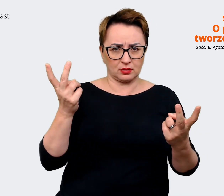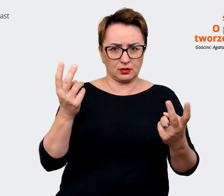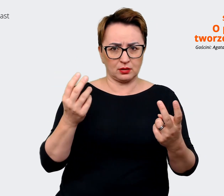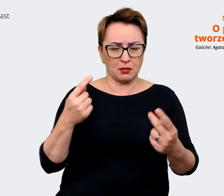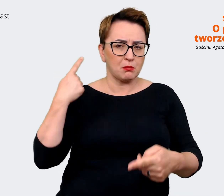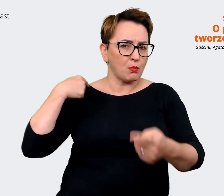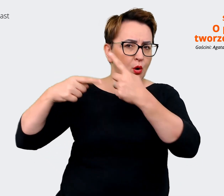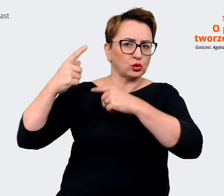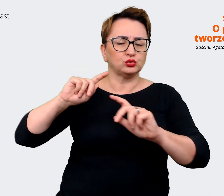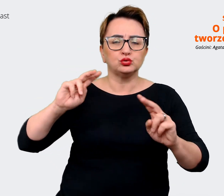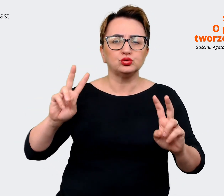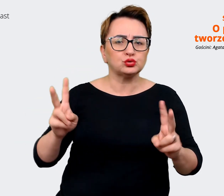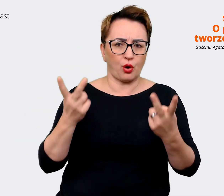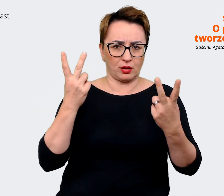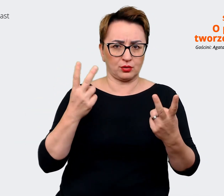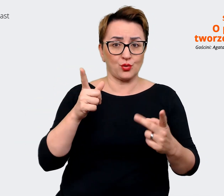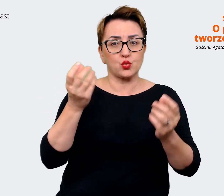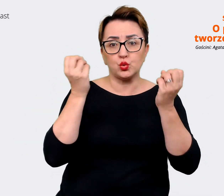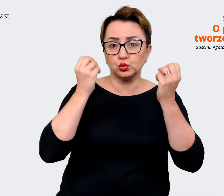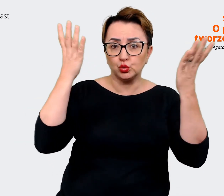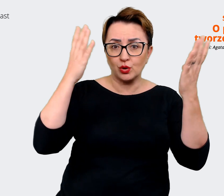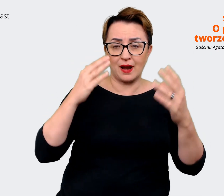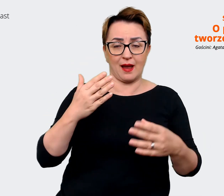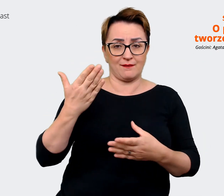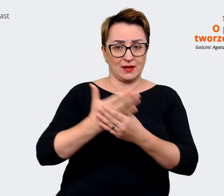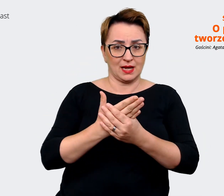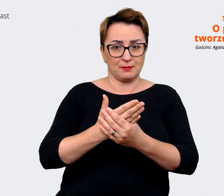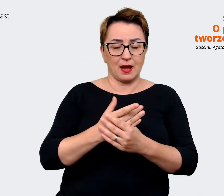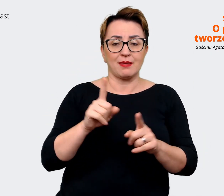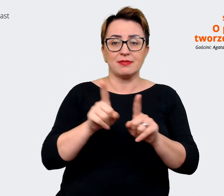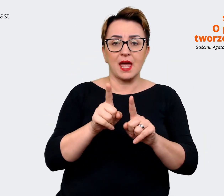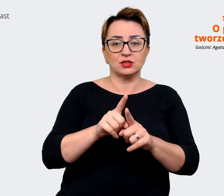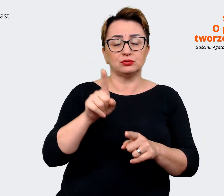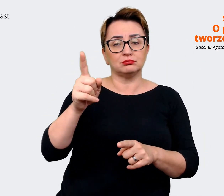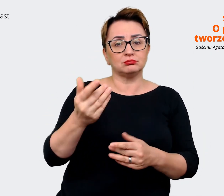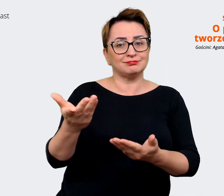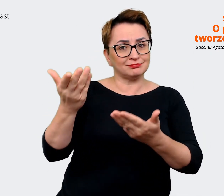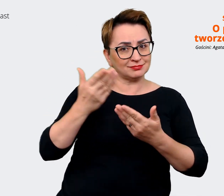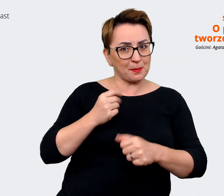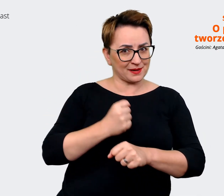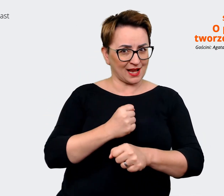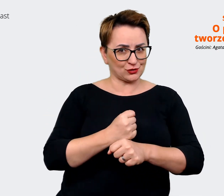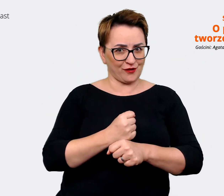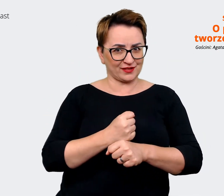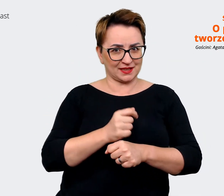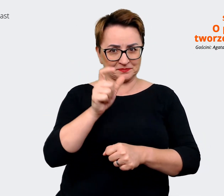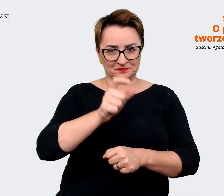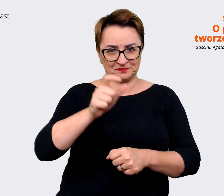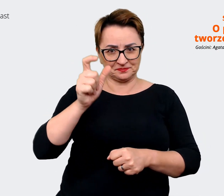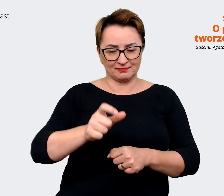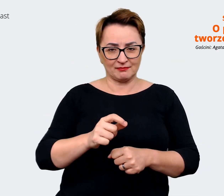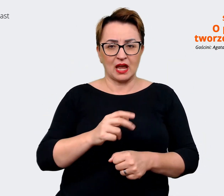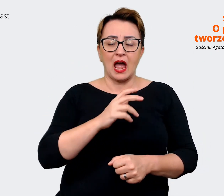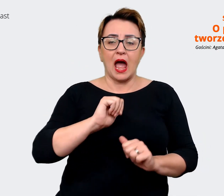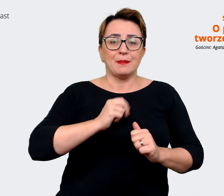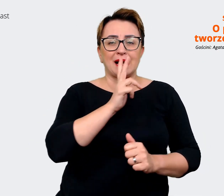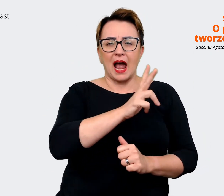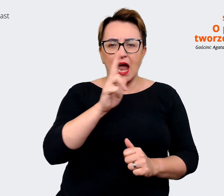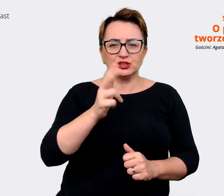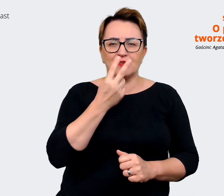wynikać ze strony pracowników, tak żeby każdy z nas widząc komunikat, ogłoszenia mógł powiedzieć